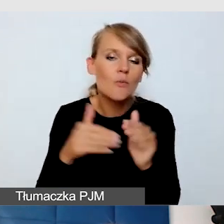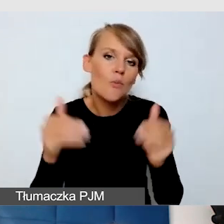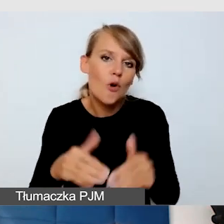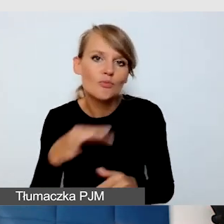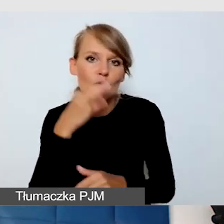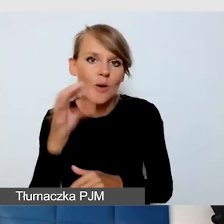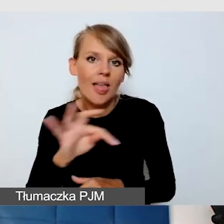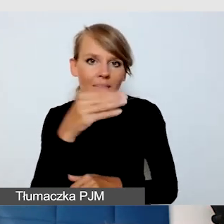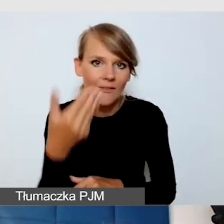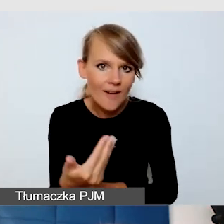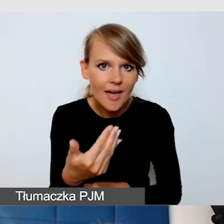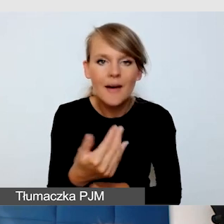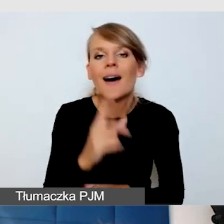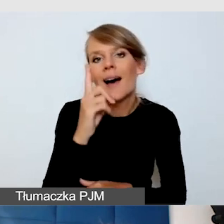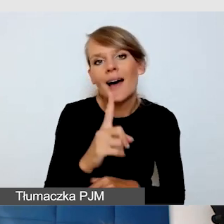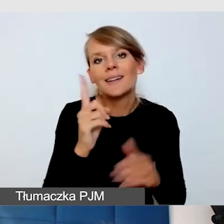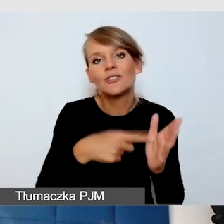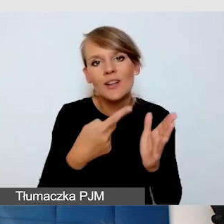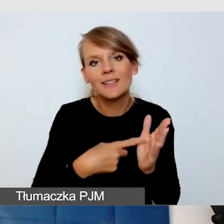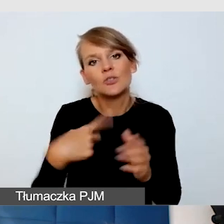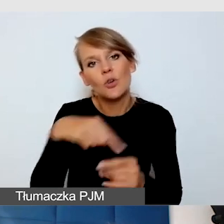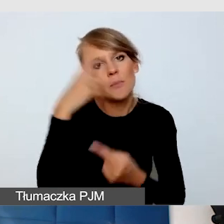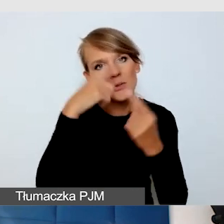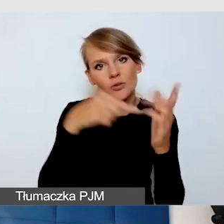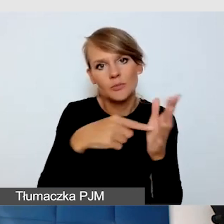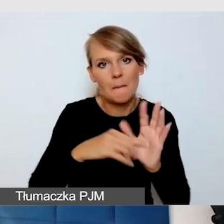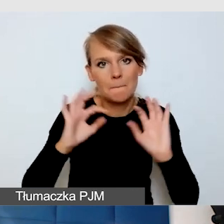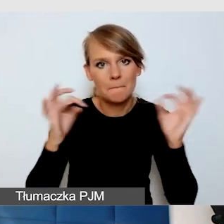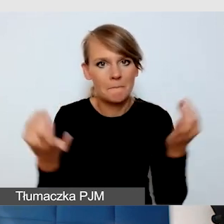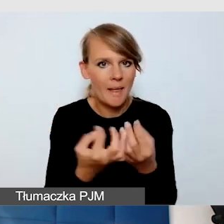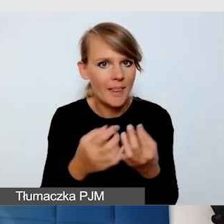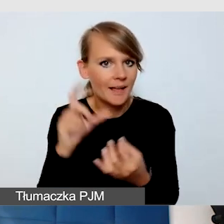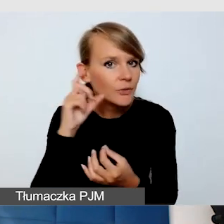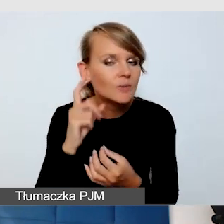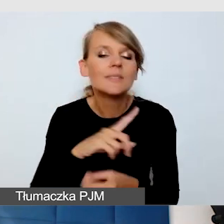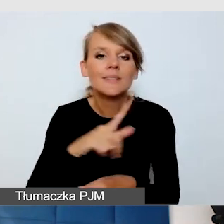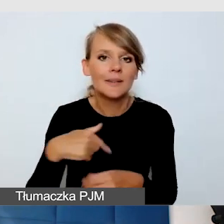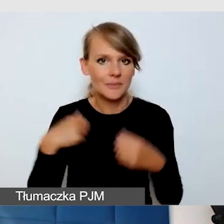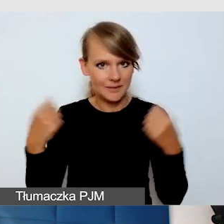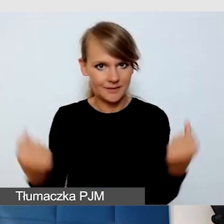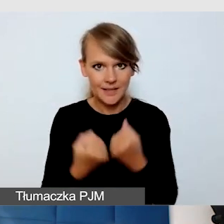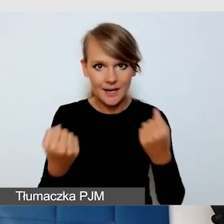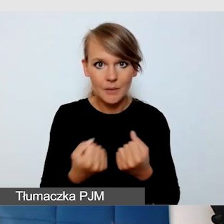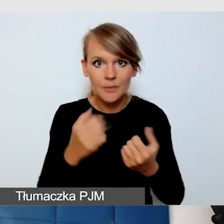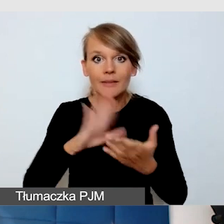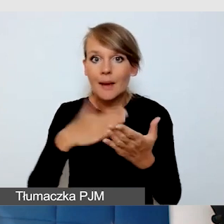Ale częściej myślimy o pętlach indukcyjnych. Dbamy o to, żeby na przykład na Śląskim Festiwalu Nauki,